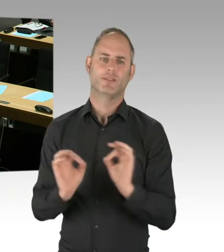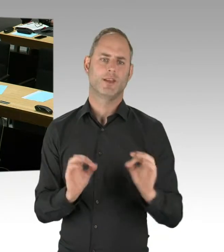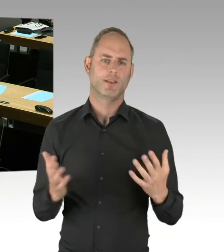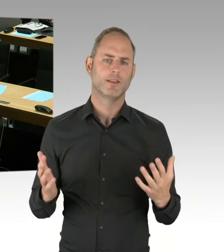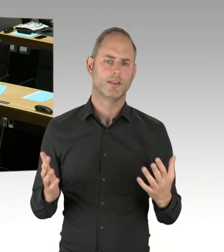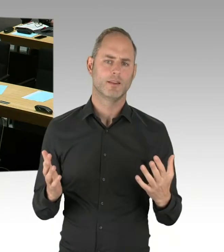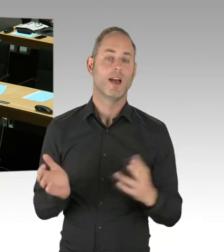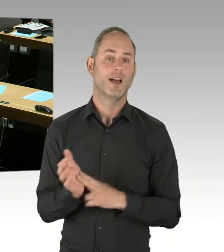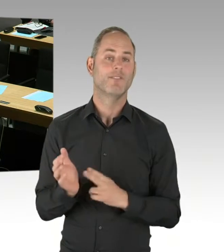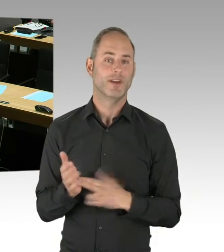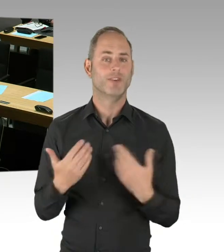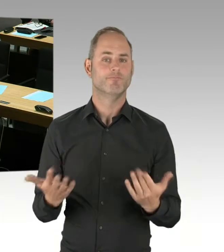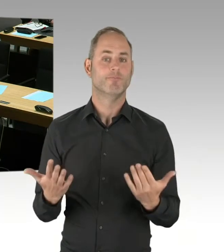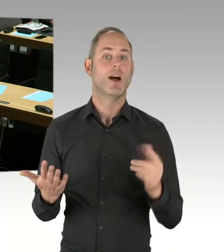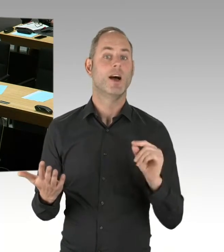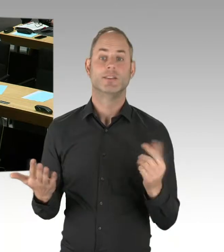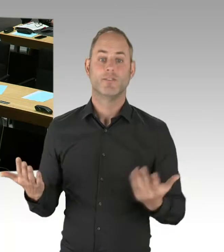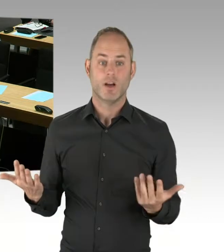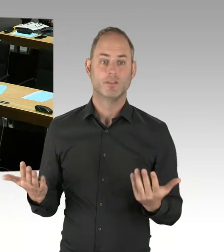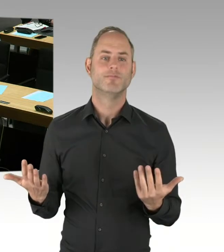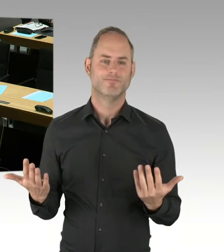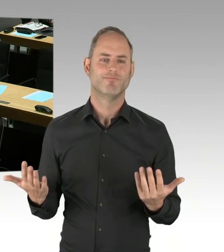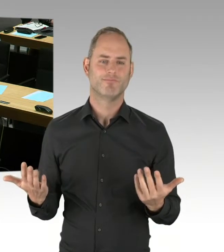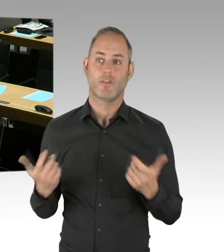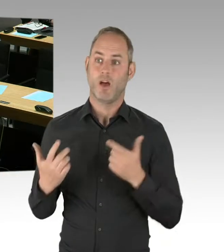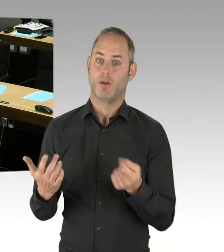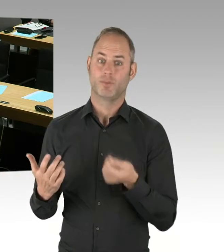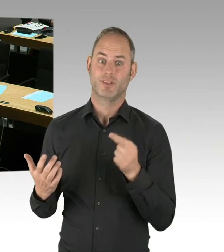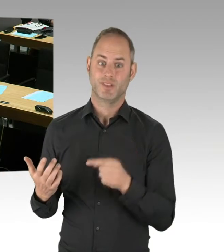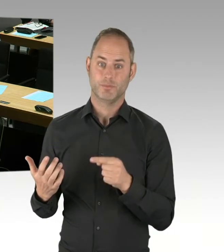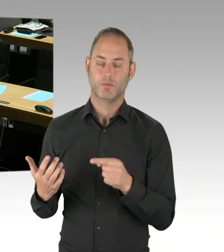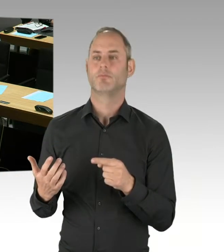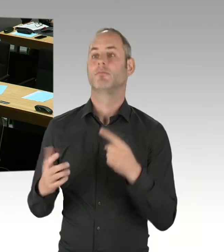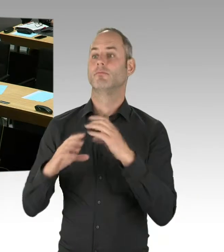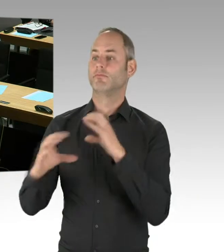um auch mehrere Angebote erhalten zu können und nicht nur eines, um eventuell auch Monopolpreise zu vermeiden.